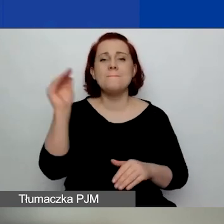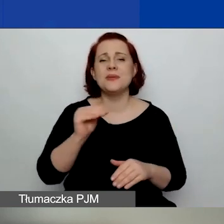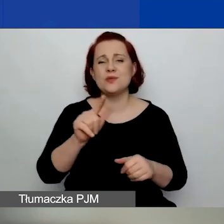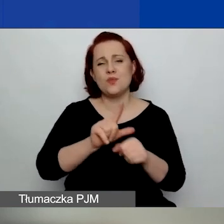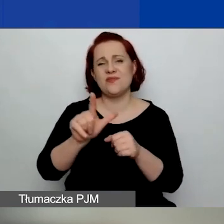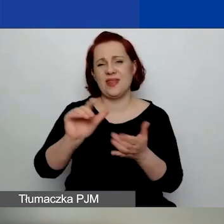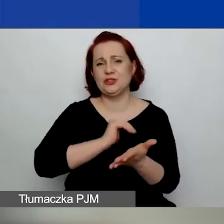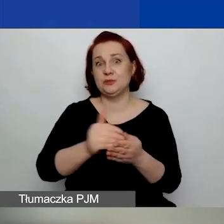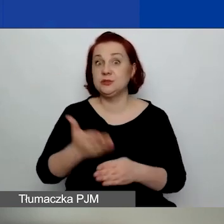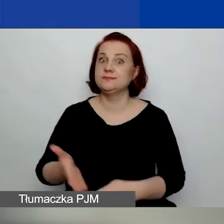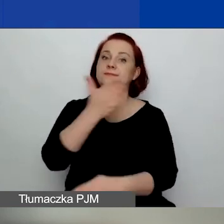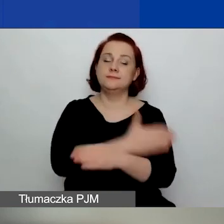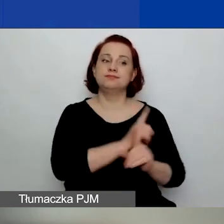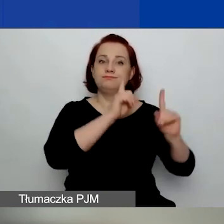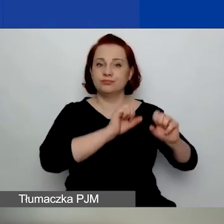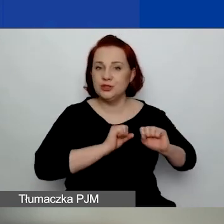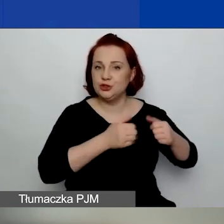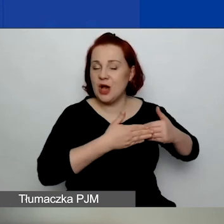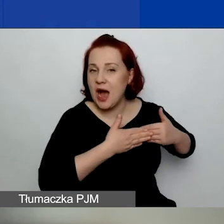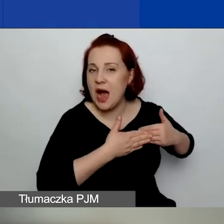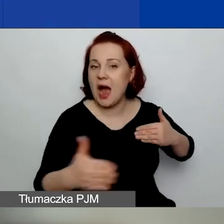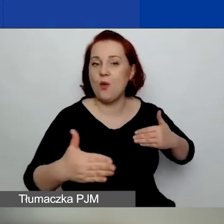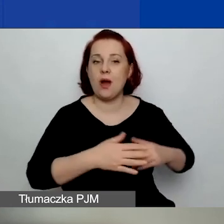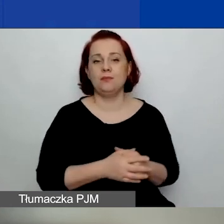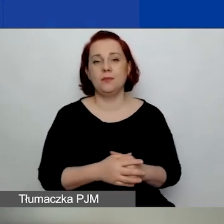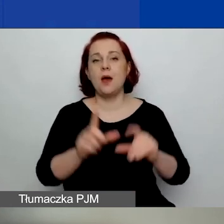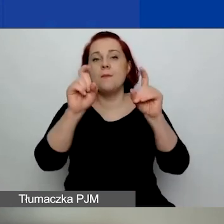licząc wstecz od 25 stycznia tego roku.